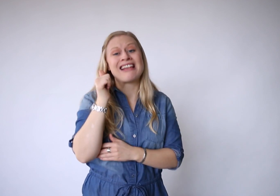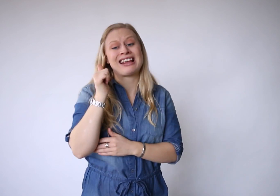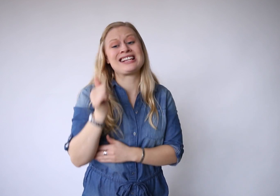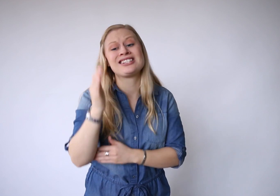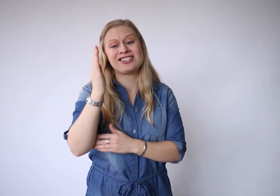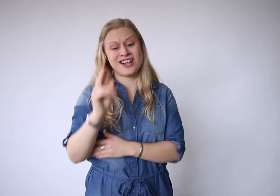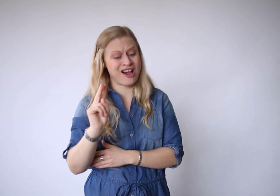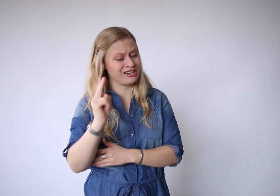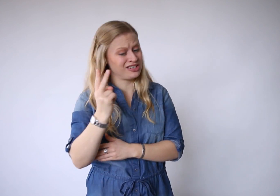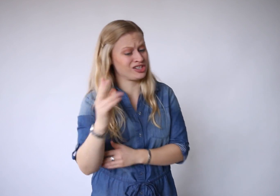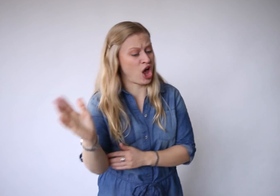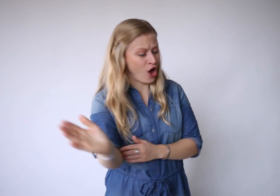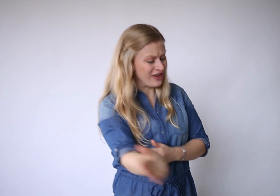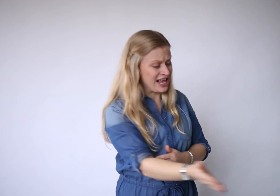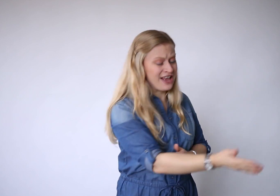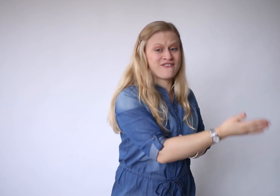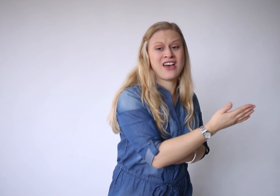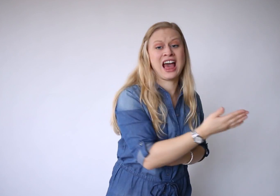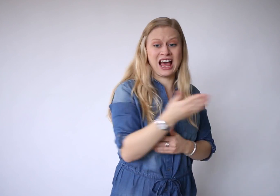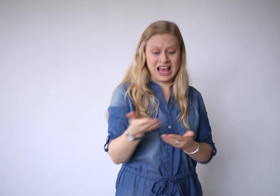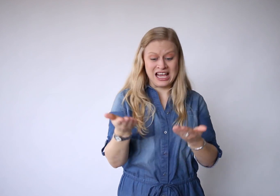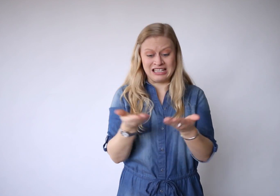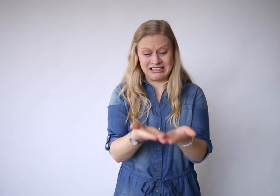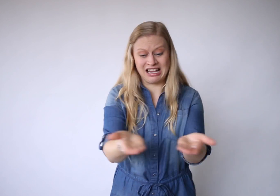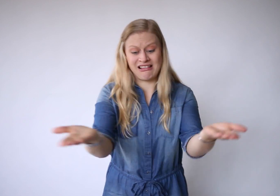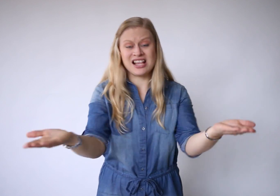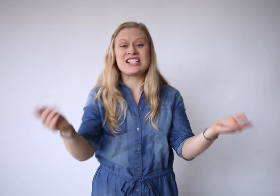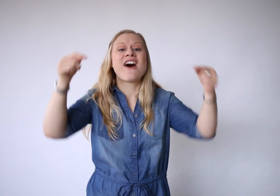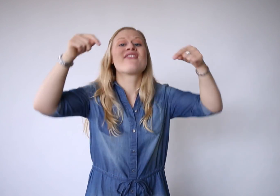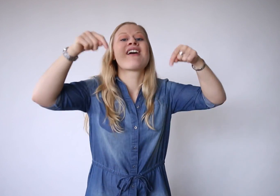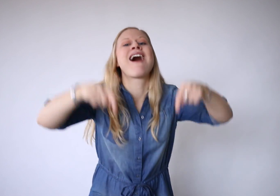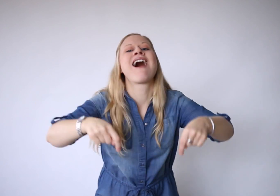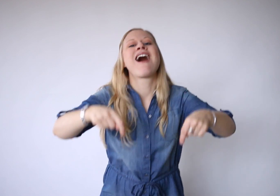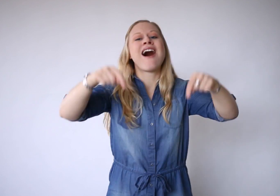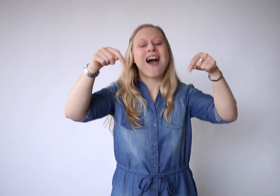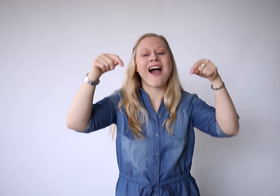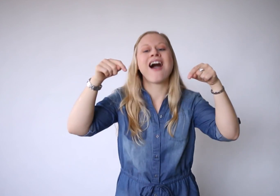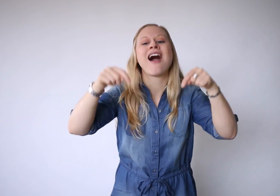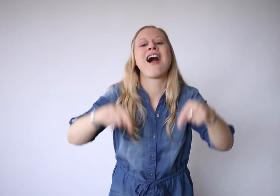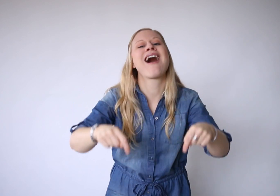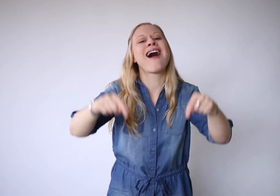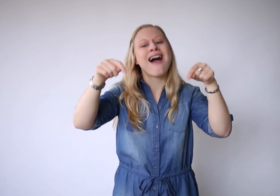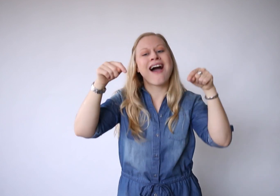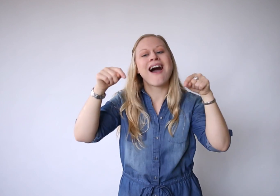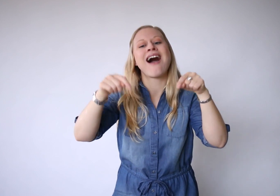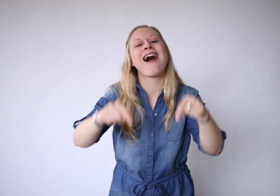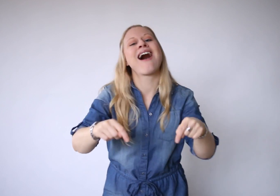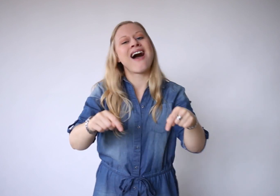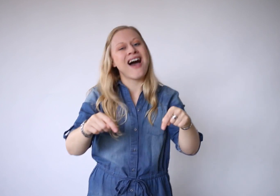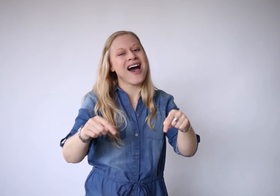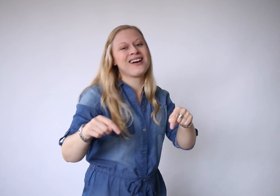en gisteren is alweer weg. Dit is vandaag,